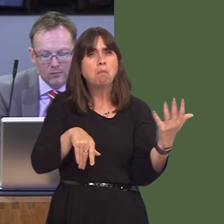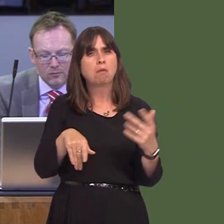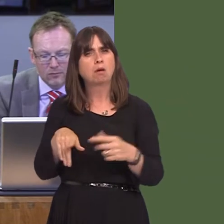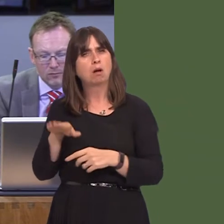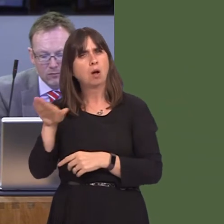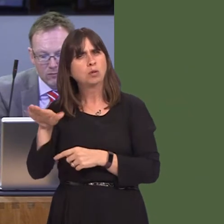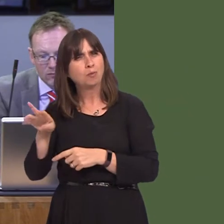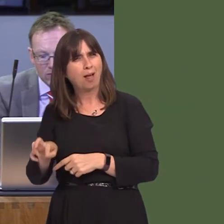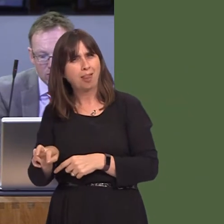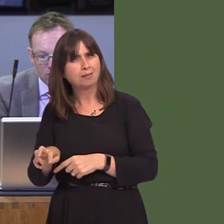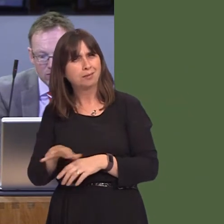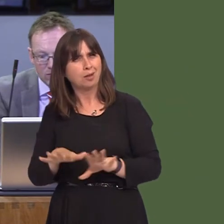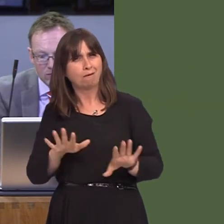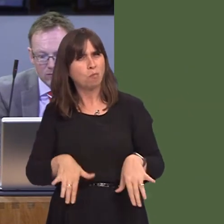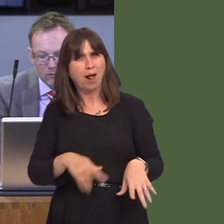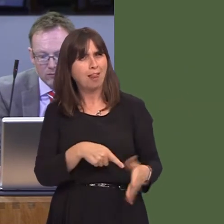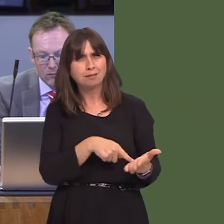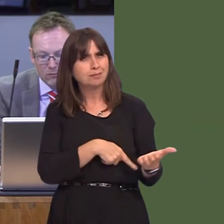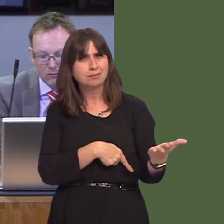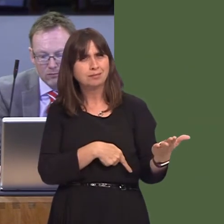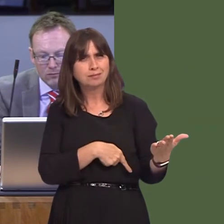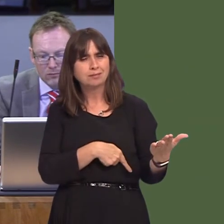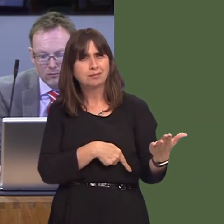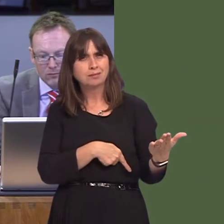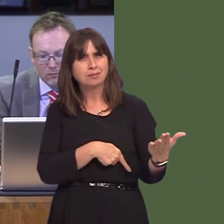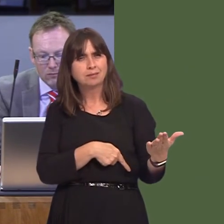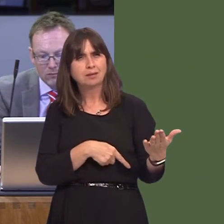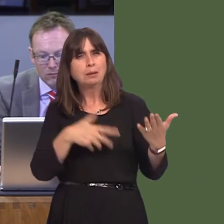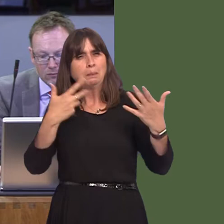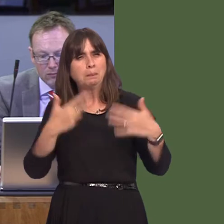of Wales. My question to you is this: having had the first part of this consultation so